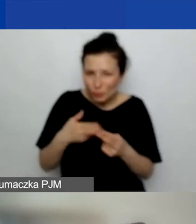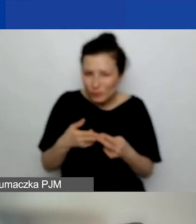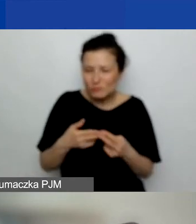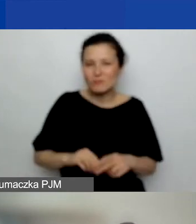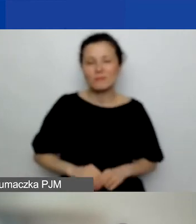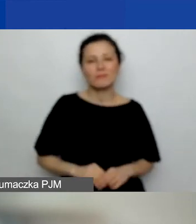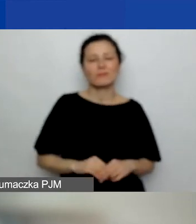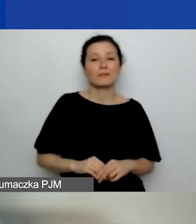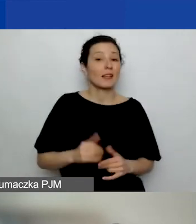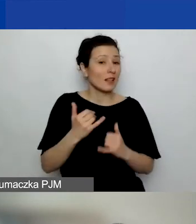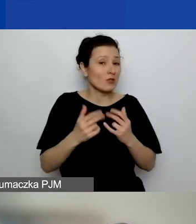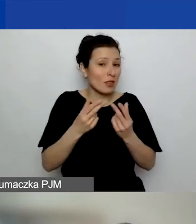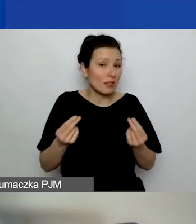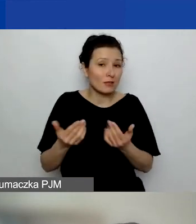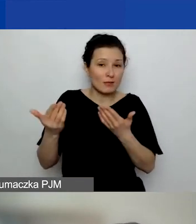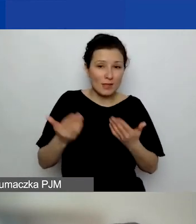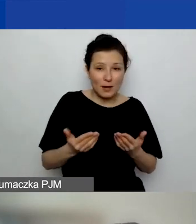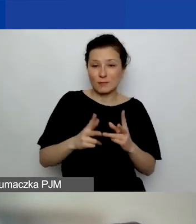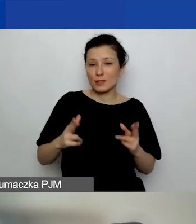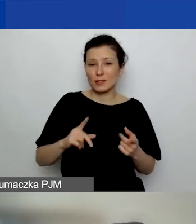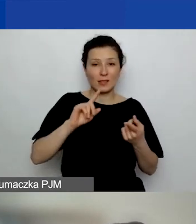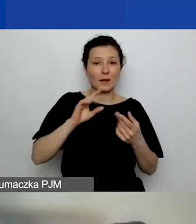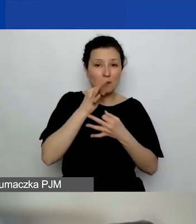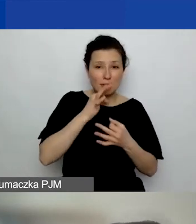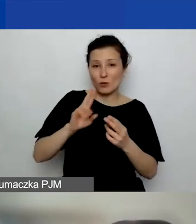Jak nie, to zapraszam na sesję pytań i odpowiedzi później.